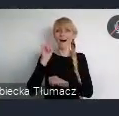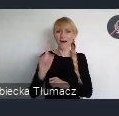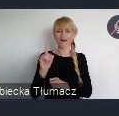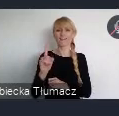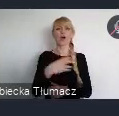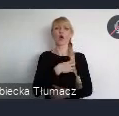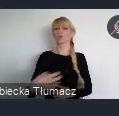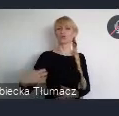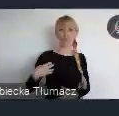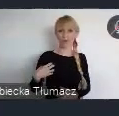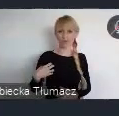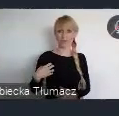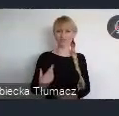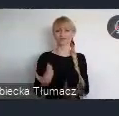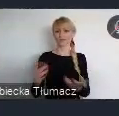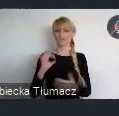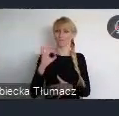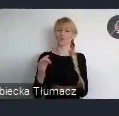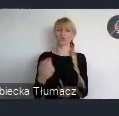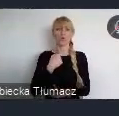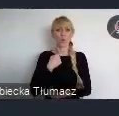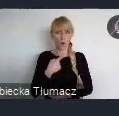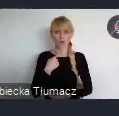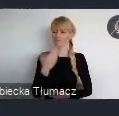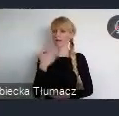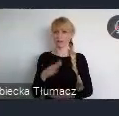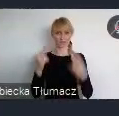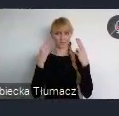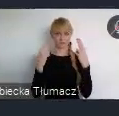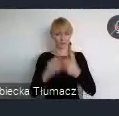Dlatego też chcemy, by na ten głos składały się doświadczenia polskich miast